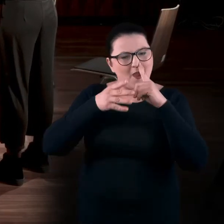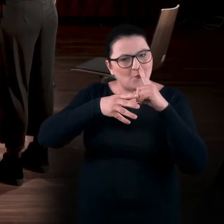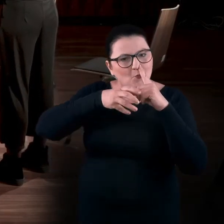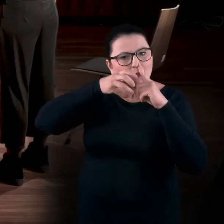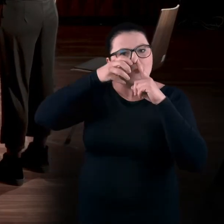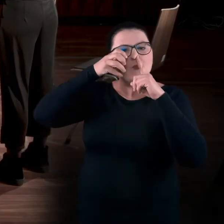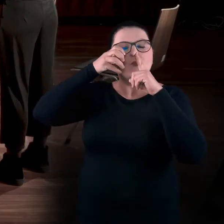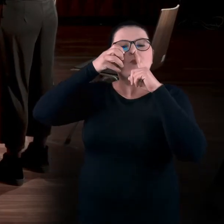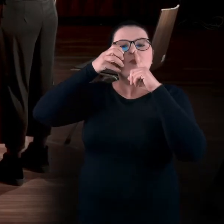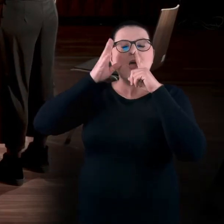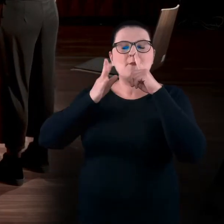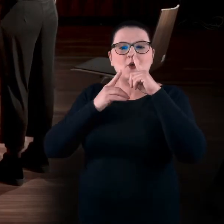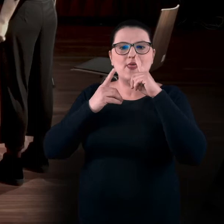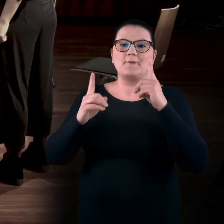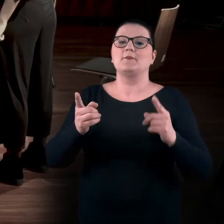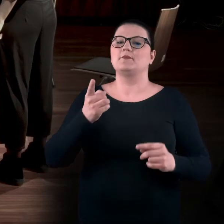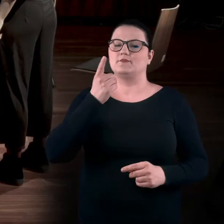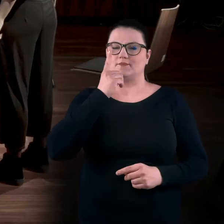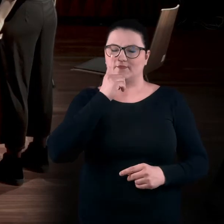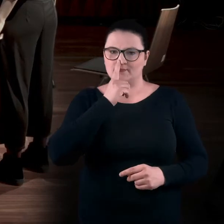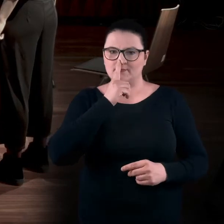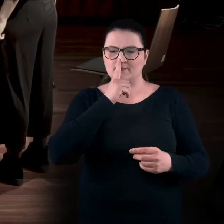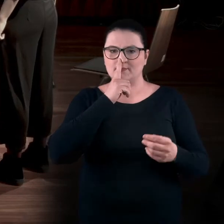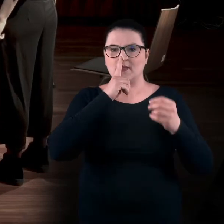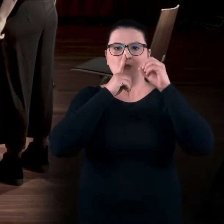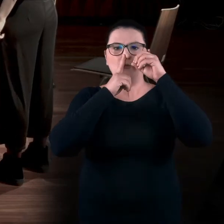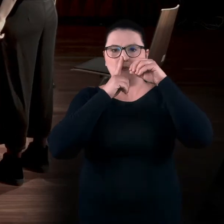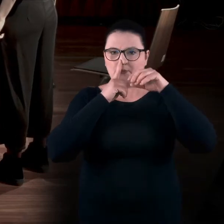Następnie zmieniamy dziurkę i robimy wydech.